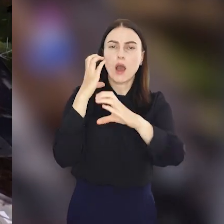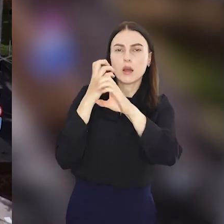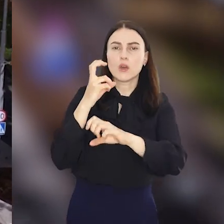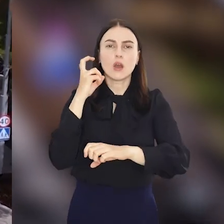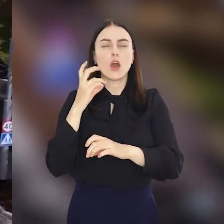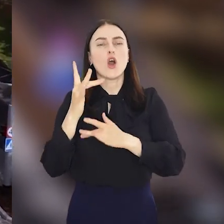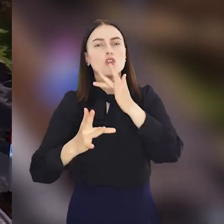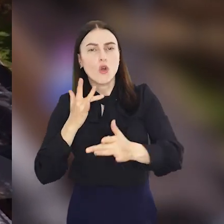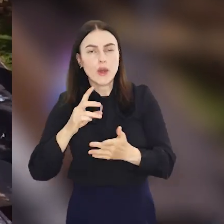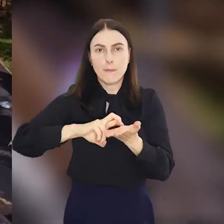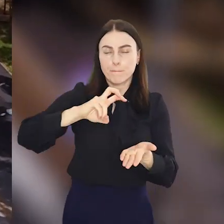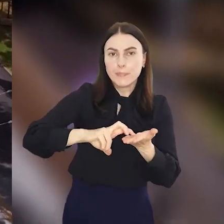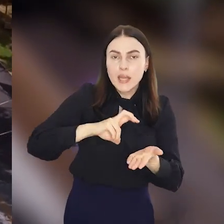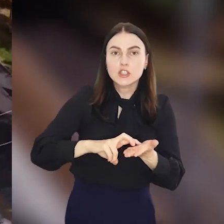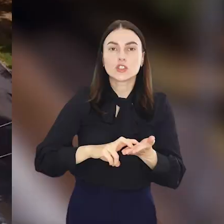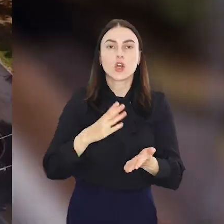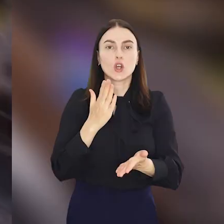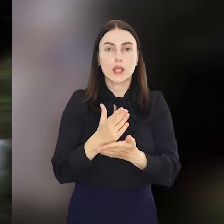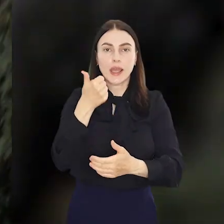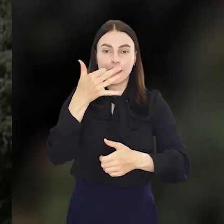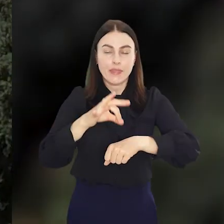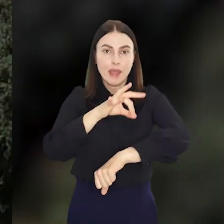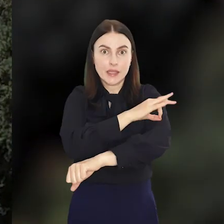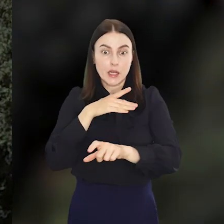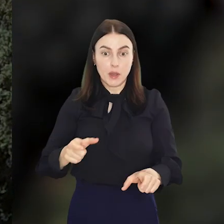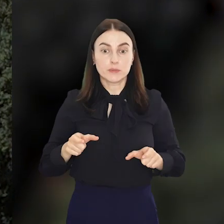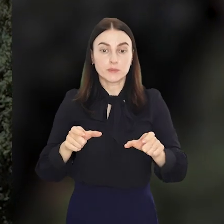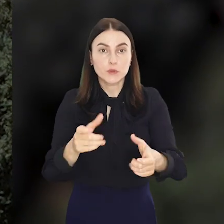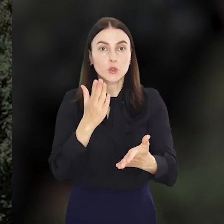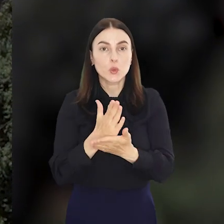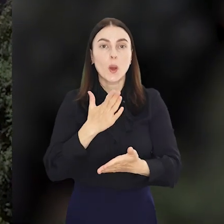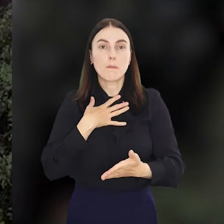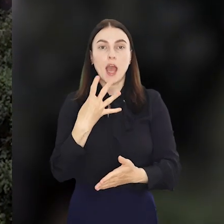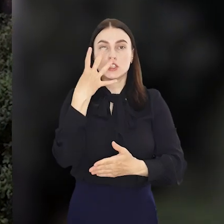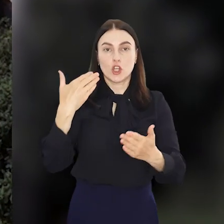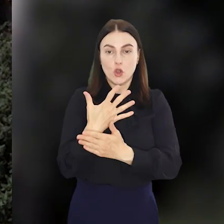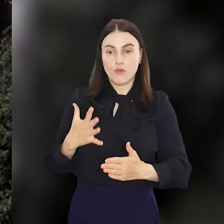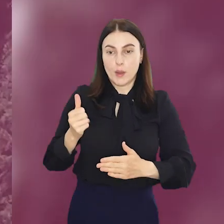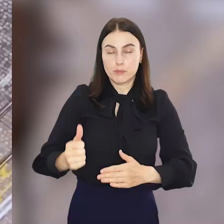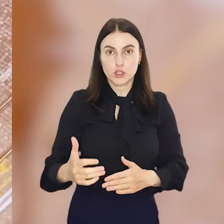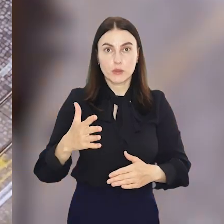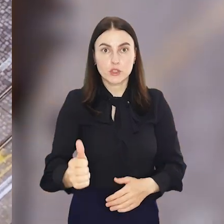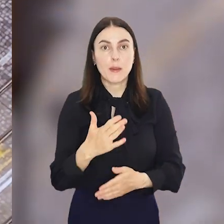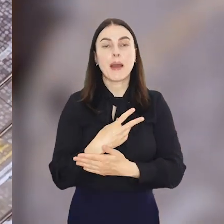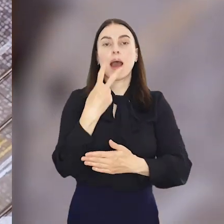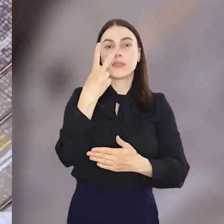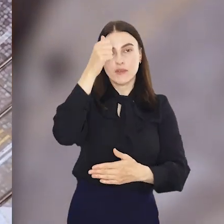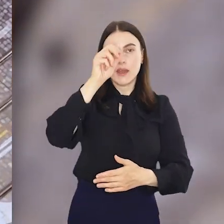autobusów rowerów i pieszych. Ponad kilometrowy odcinek torowiska zyskał cztery nowe przystanki w tym dwa wiedeńskie.